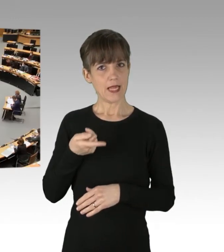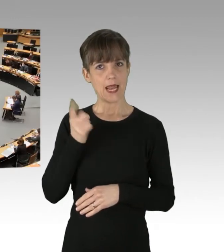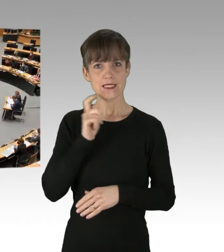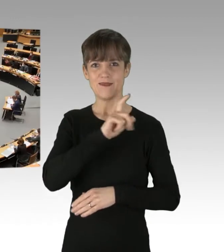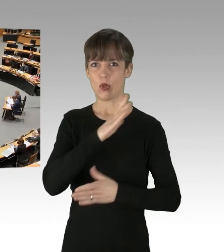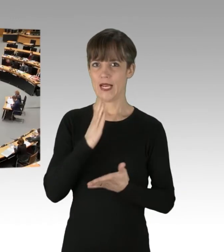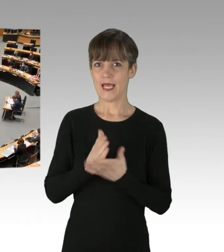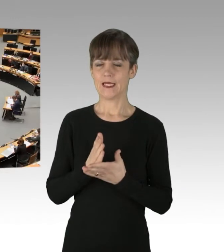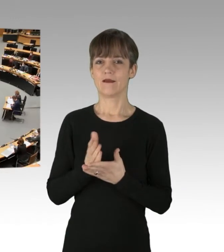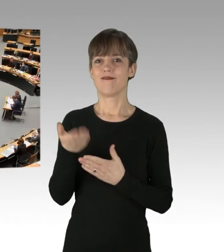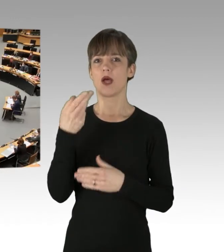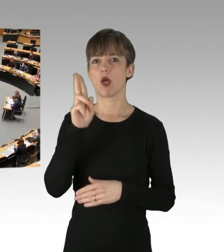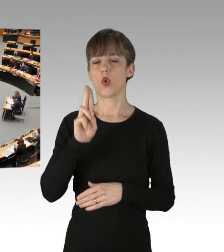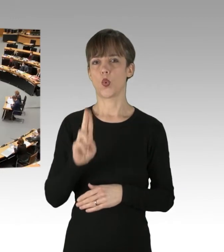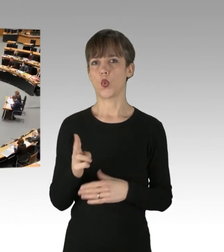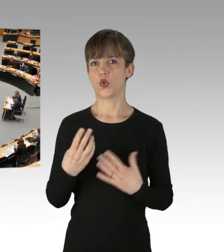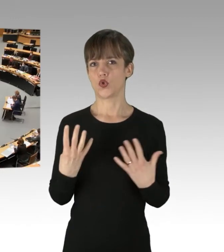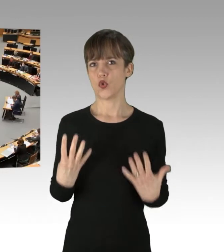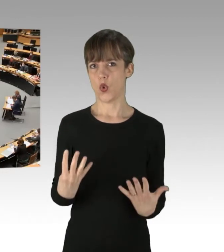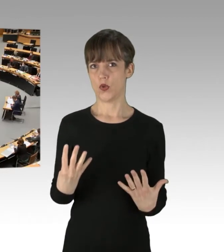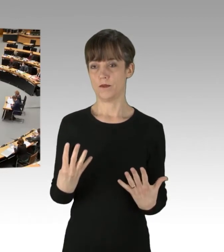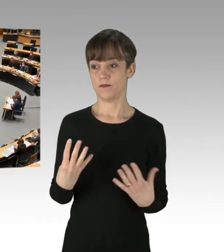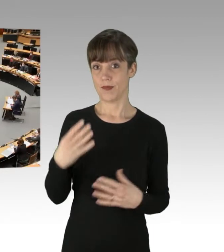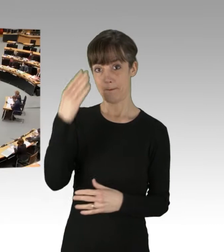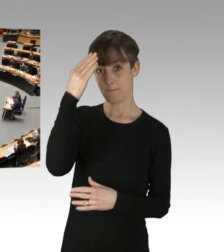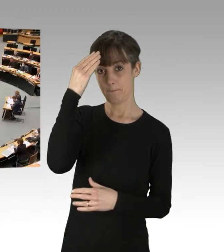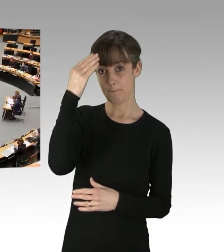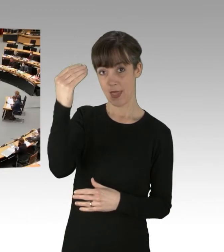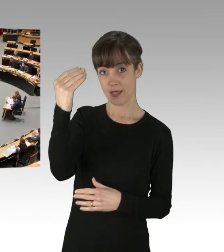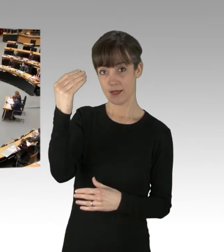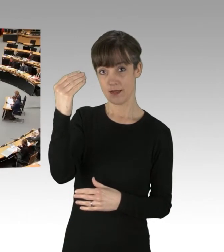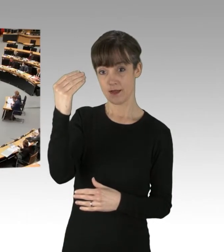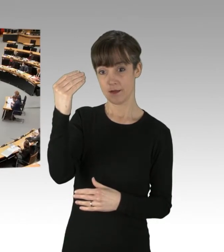in der U9. Ein Mann mit Eisenstock,